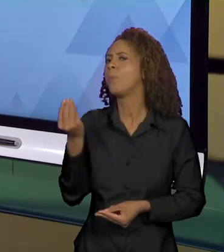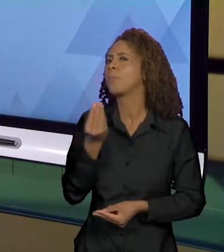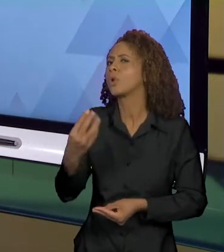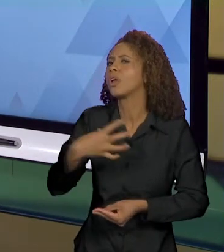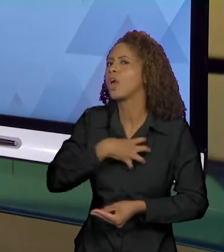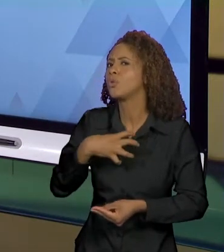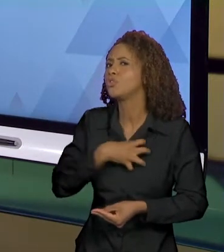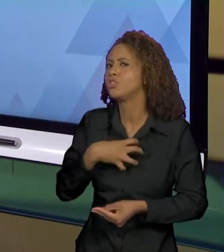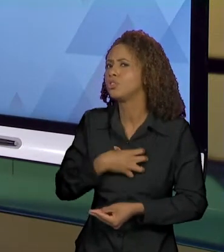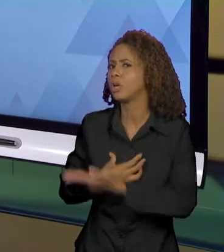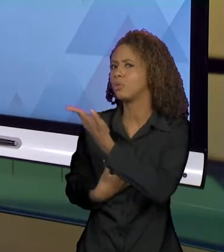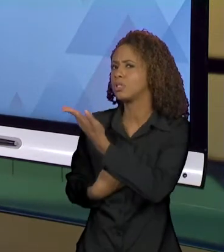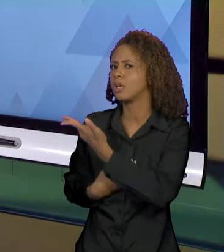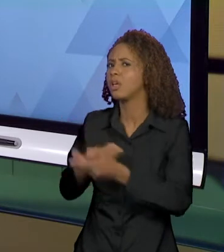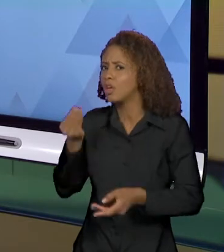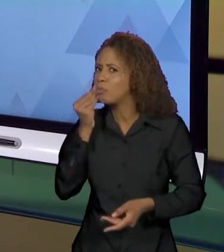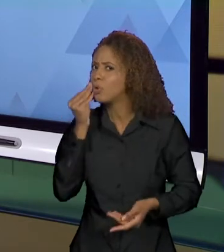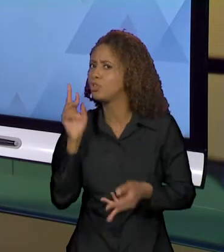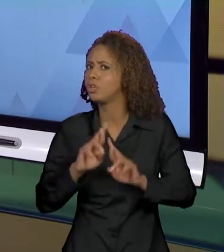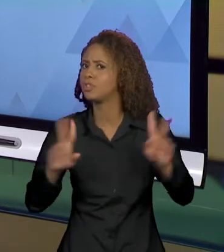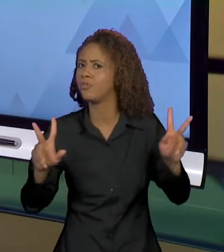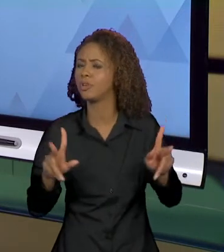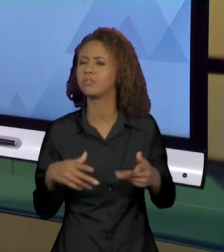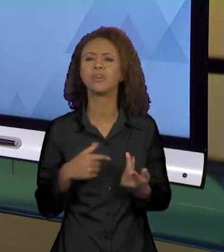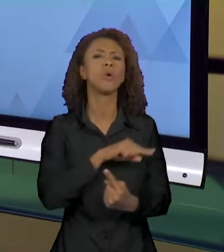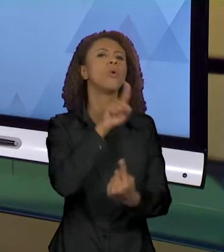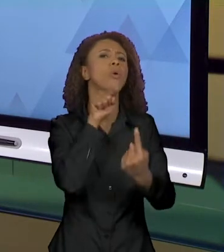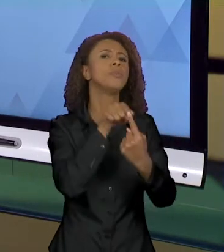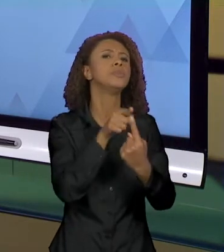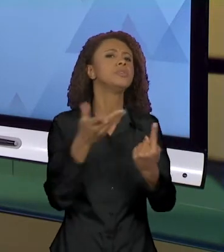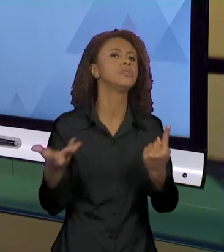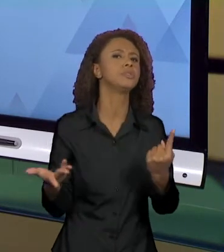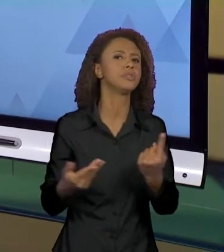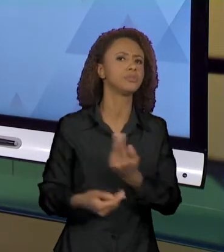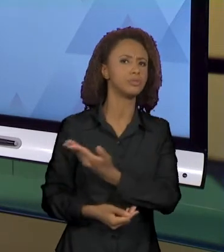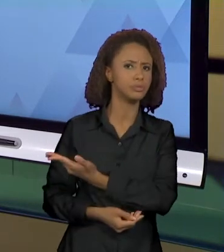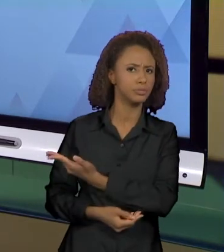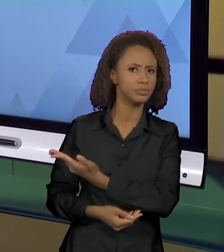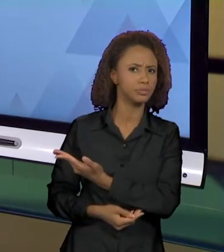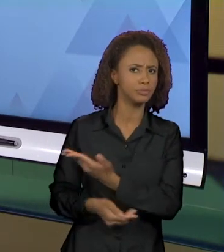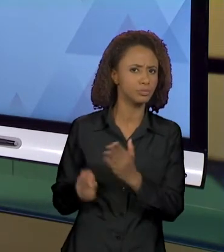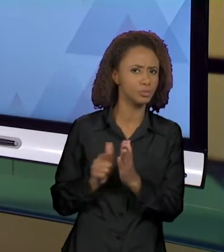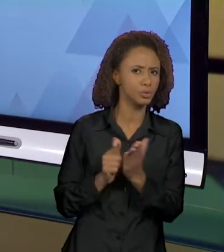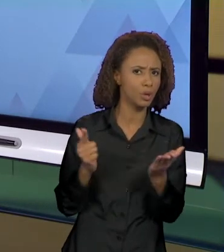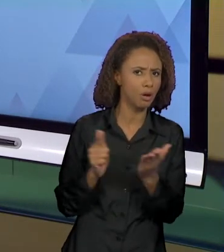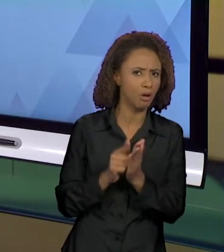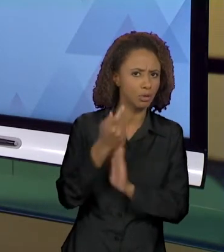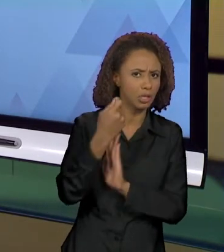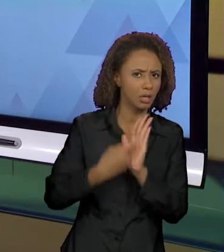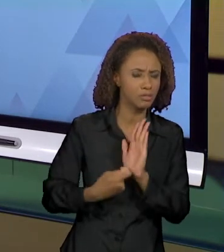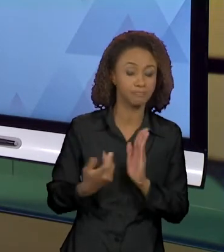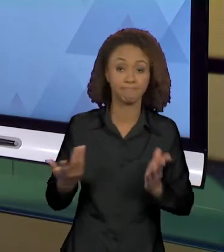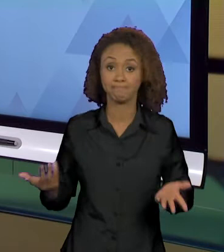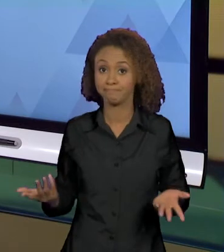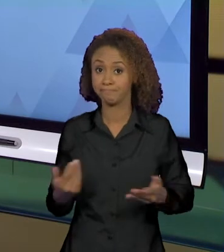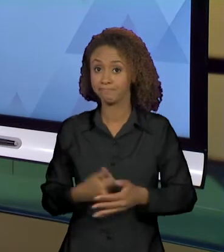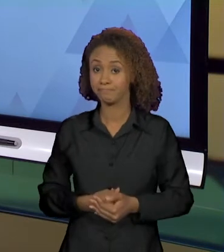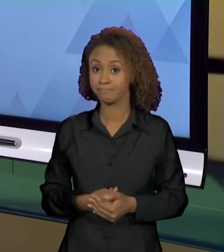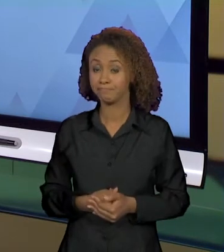MODO E NÃO DE OUTRO? ENTÃO QUAIS SÃO OS OBJETIVOS DO TEXTO JORNALÍSTICO? POR QUE ELE USA